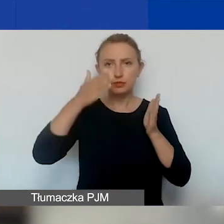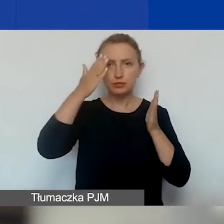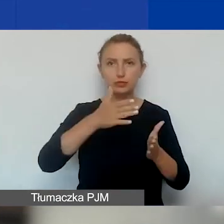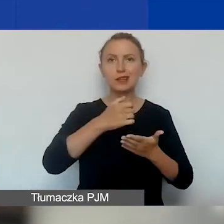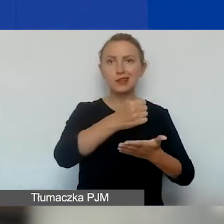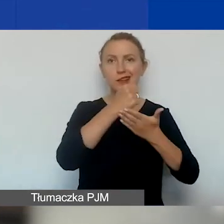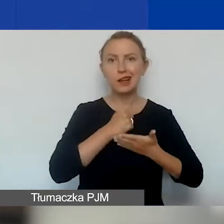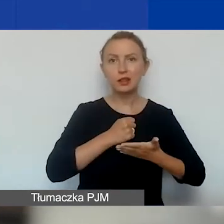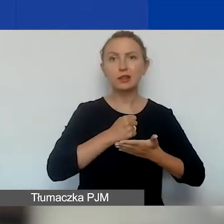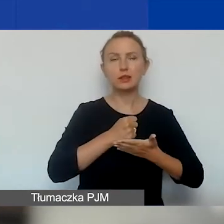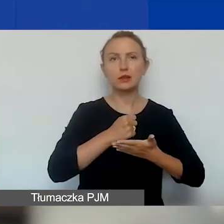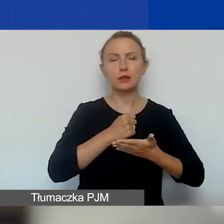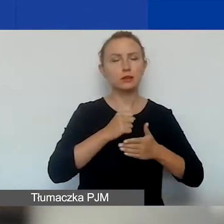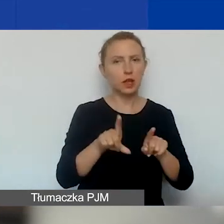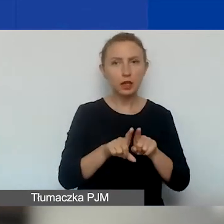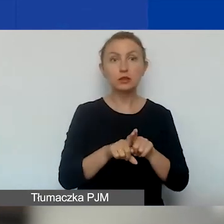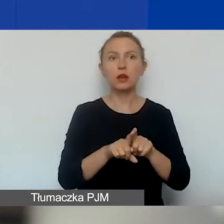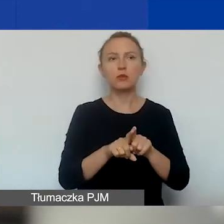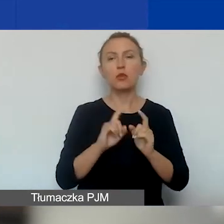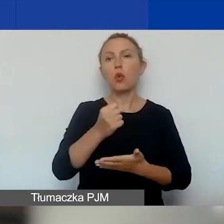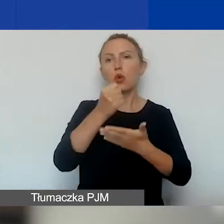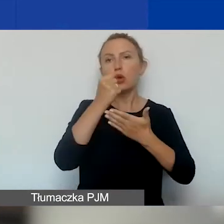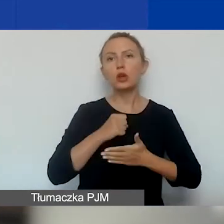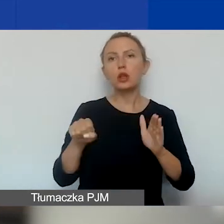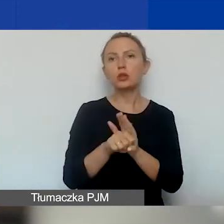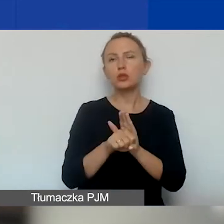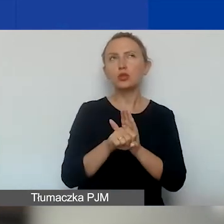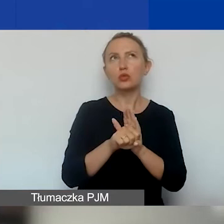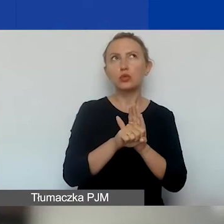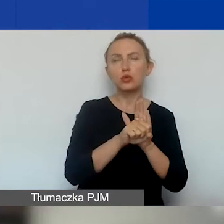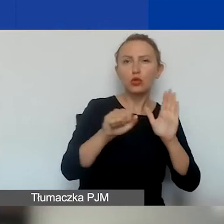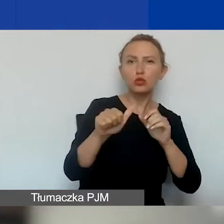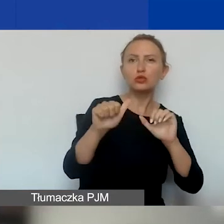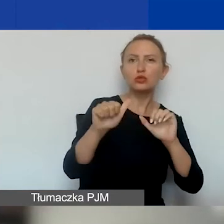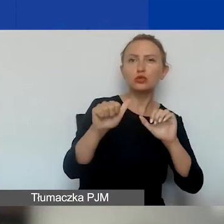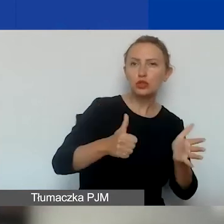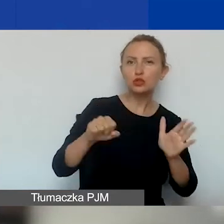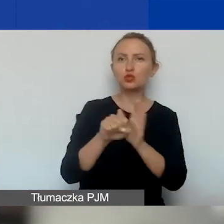na granty w wysokości od 6000 do 15 000 euro.